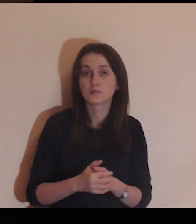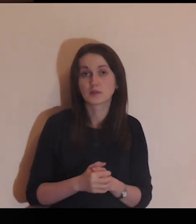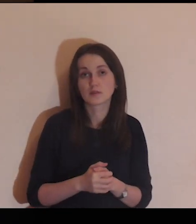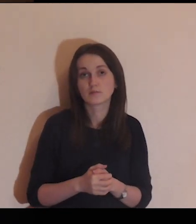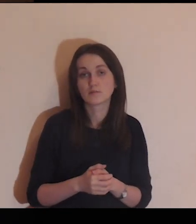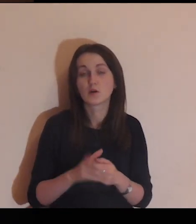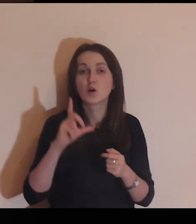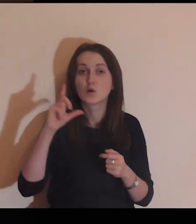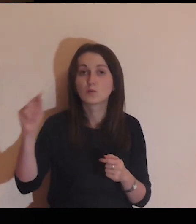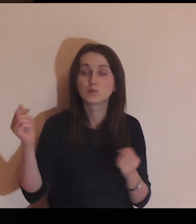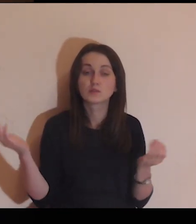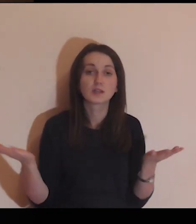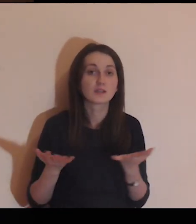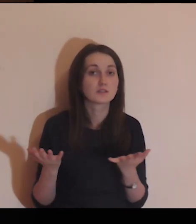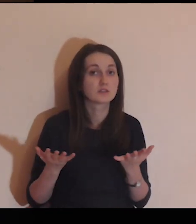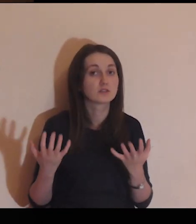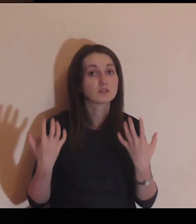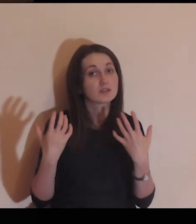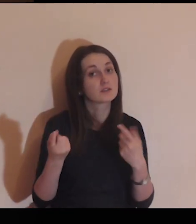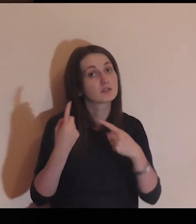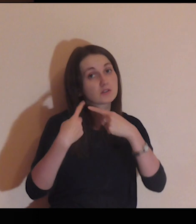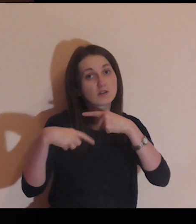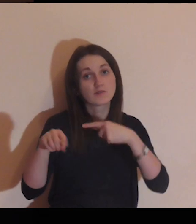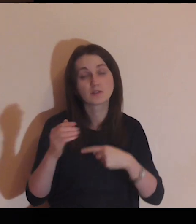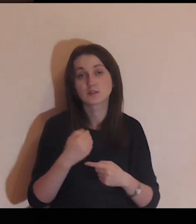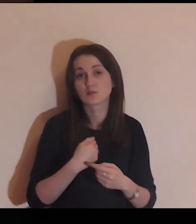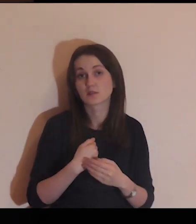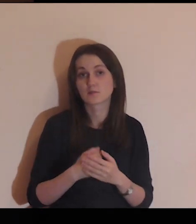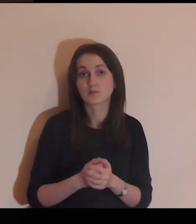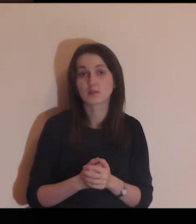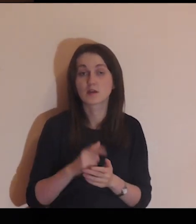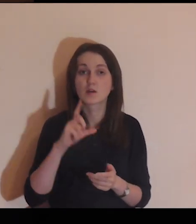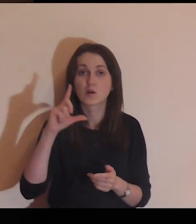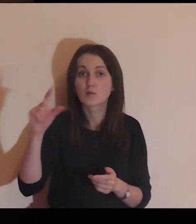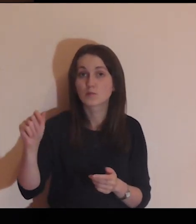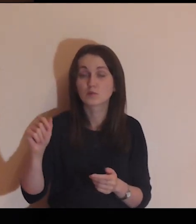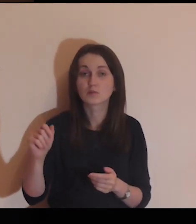Panie, ufam Ci, pójdę tam, dokąd chcesz mnie wysłać,